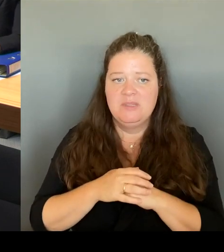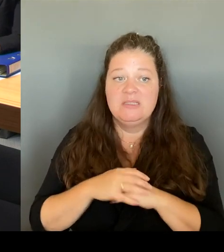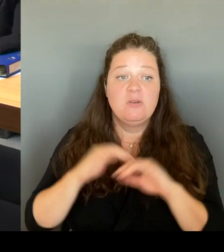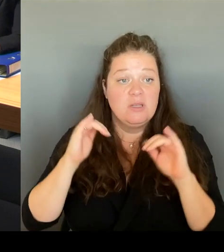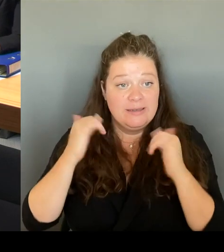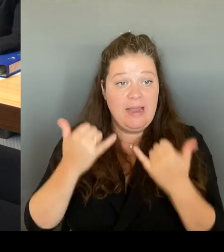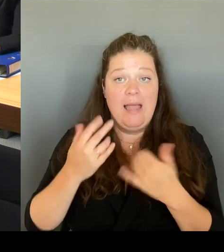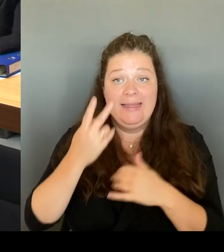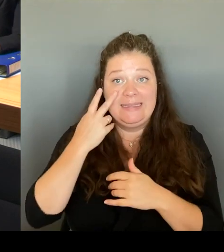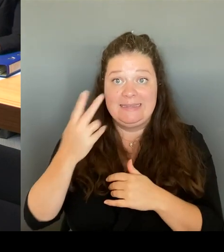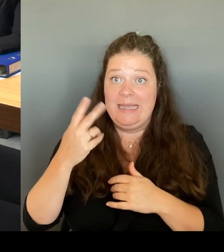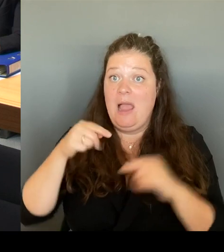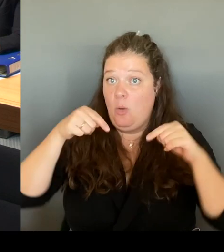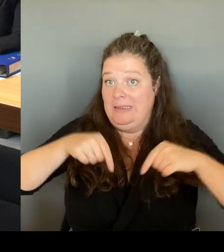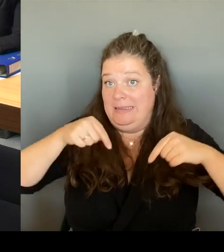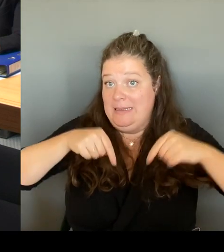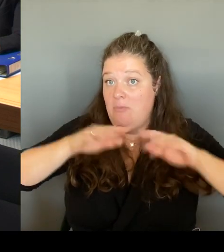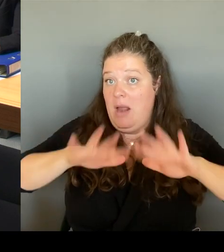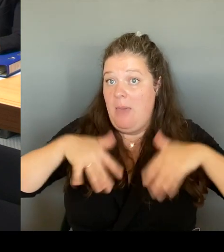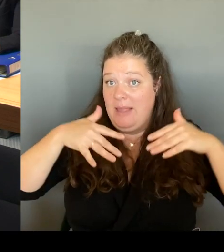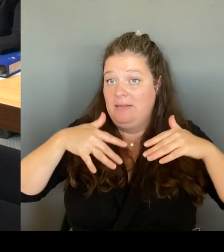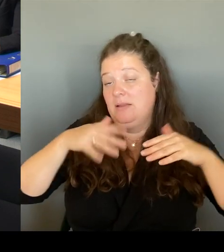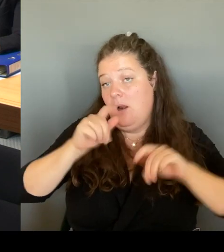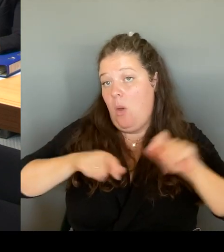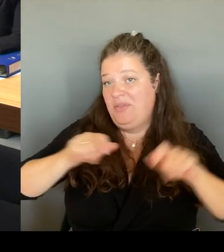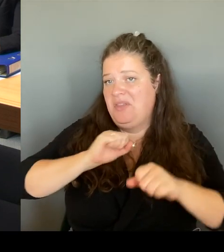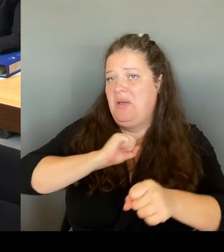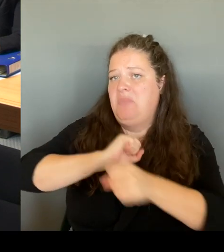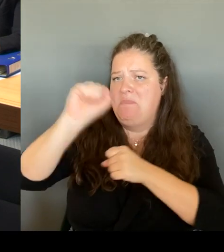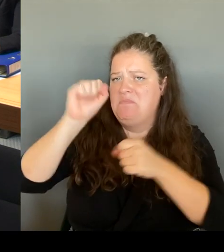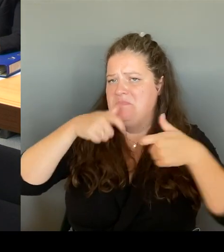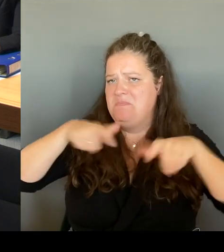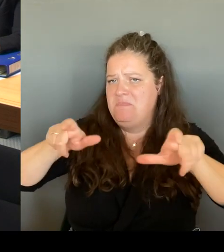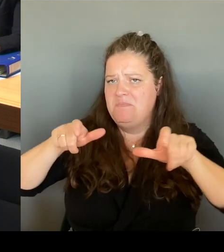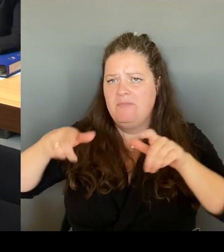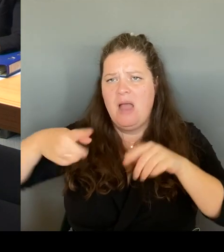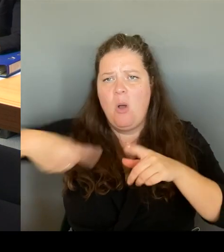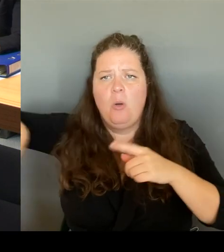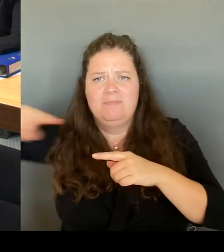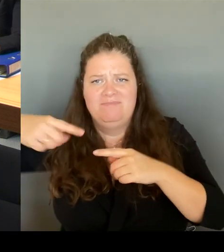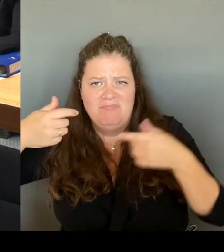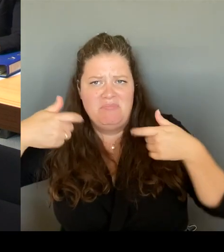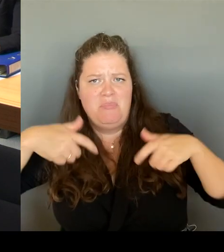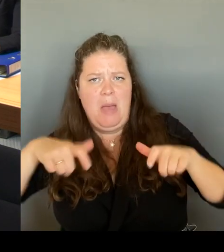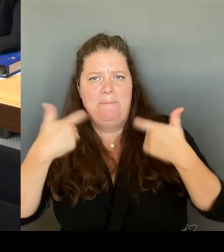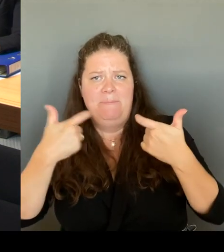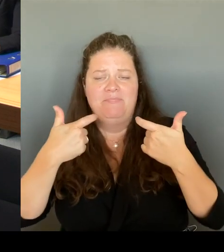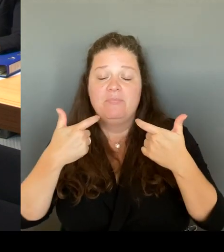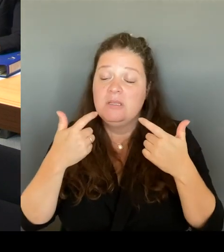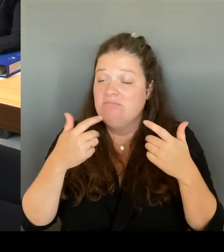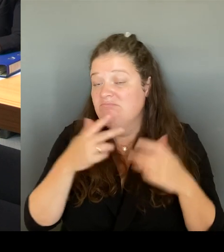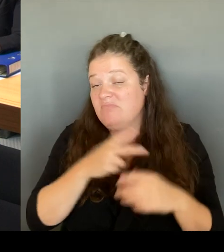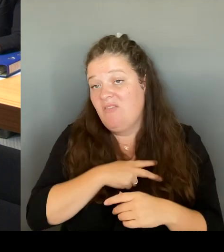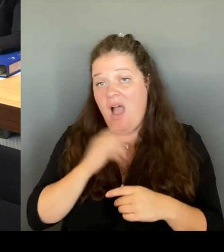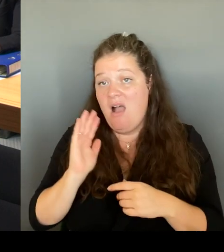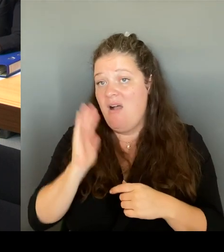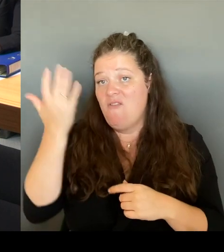eine Erfolgsgeschichte und es bleibt eine Erfolgsgeschichte. Und darüber bin ich sehr zufrieden, weil ich es wirklich dann auch